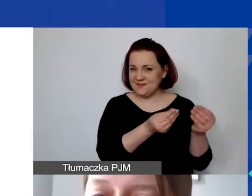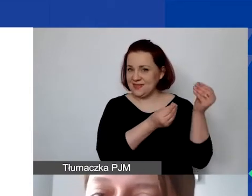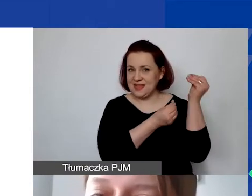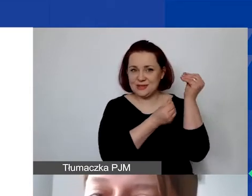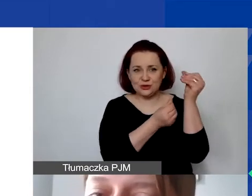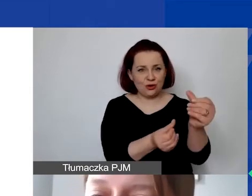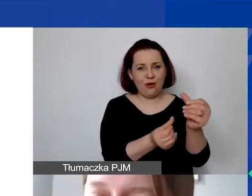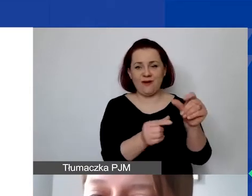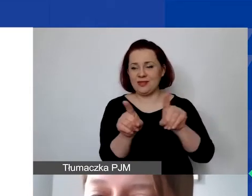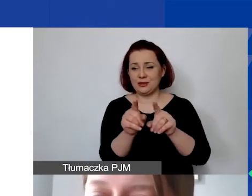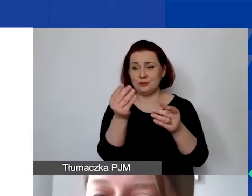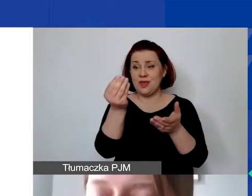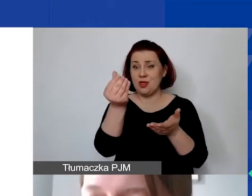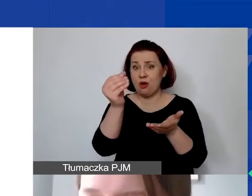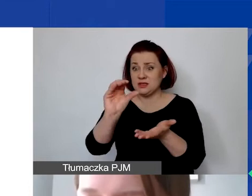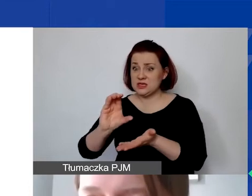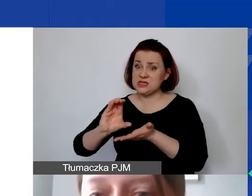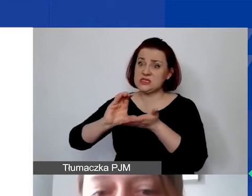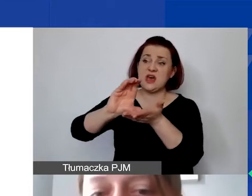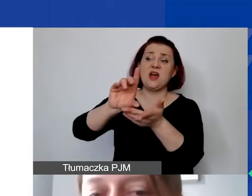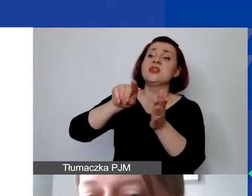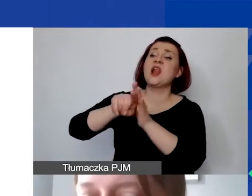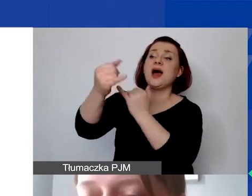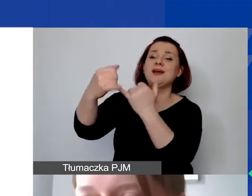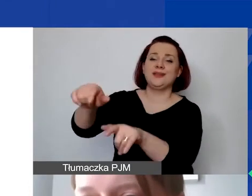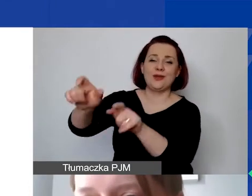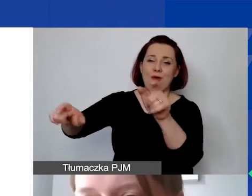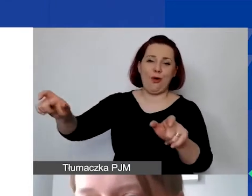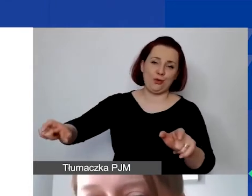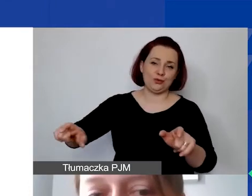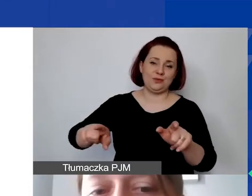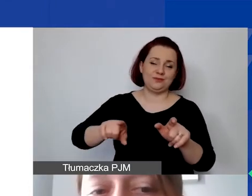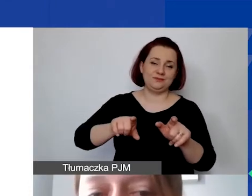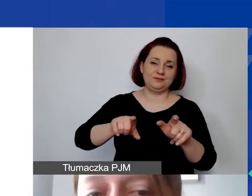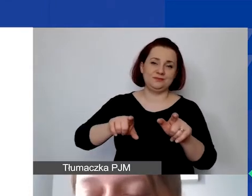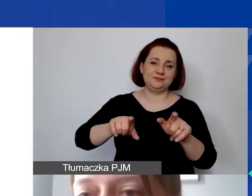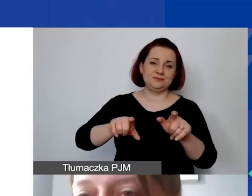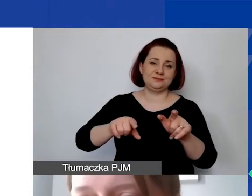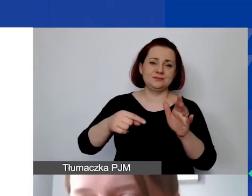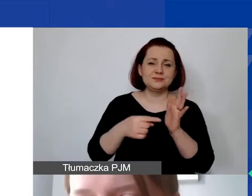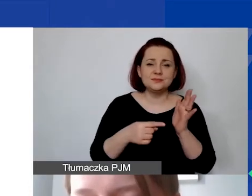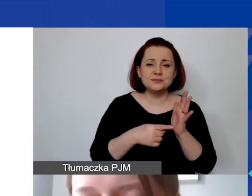przekazywania środków na rzecz osób trzecich w ramach odrębnej procedury grantowej. Regranting jest wykluczony.